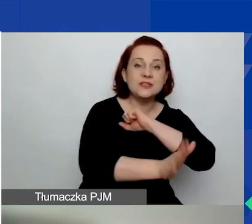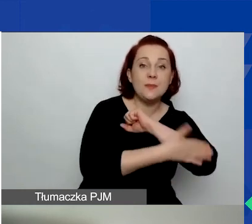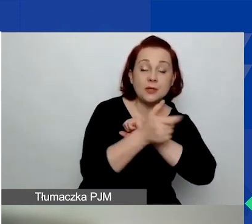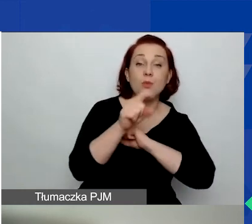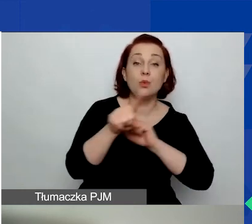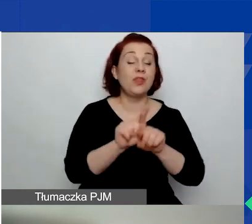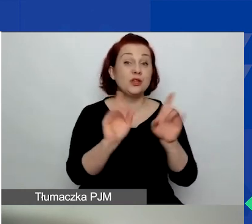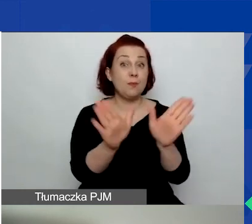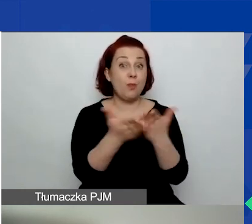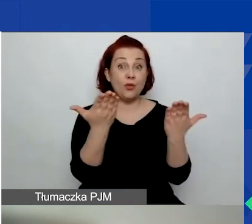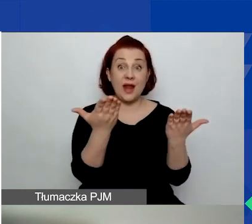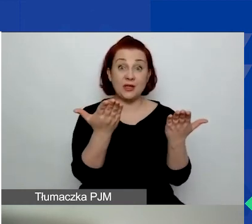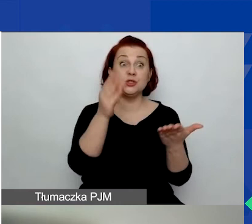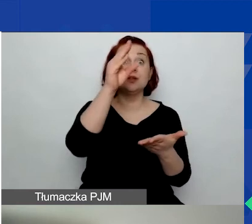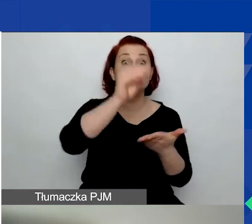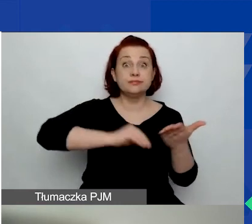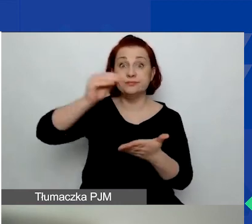który też bardzo prosimy uważnie przeczytać.